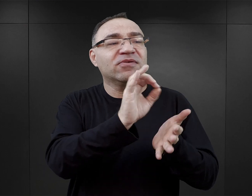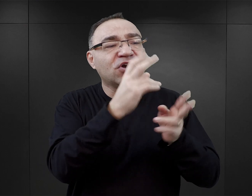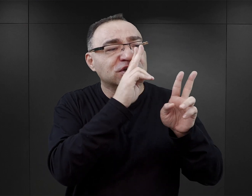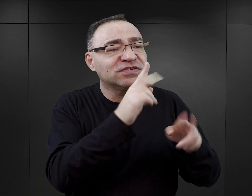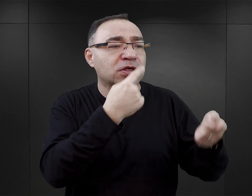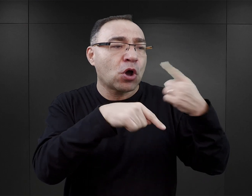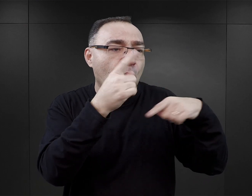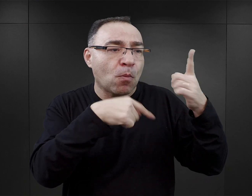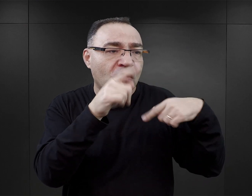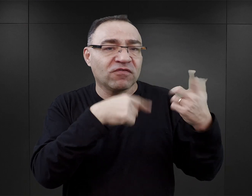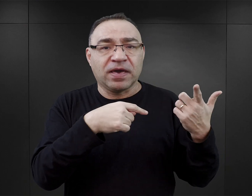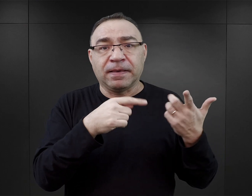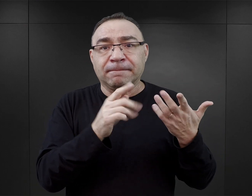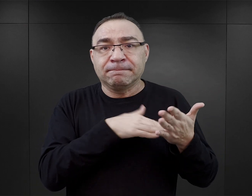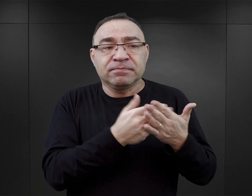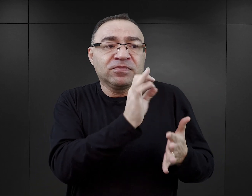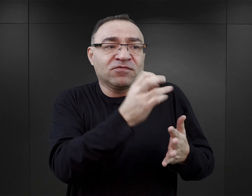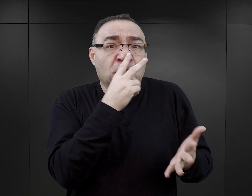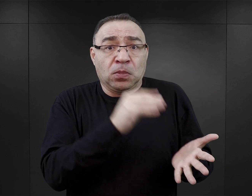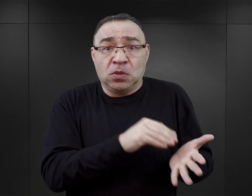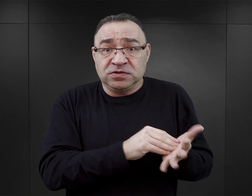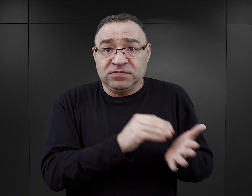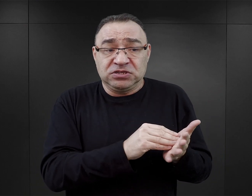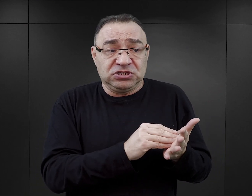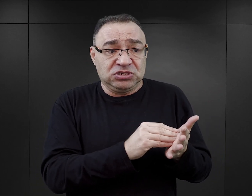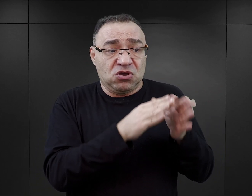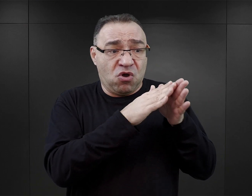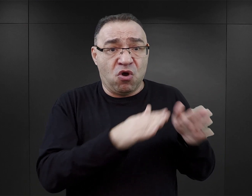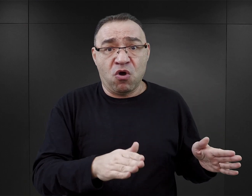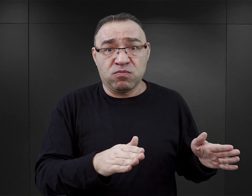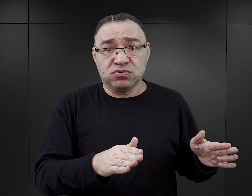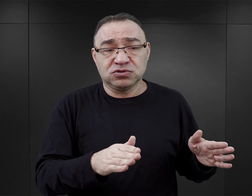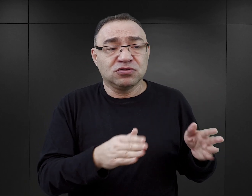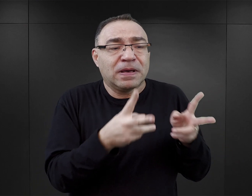To jest oczywiste, że kiedy ktoś opowiada swoje doświadczenie obozowe, ono jest fragmentaryczne,